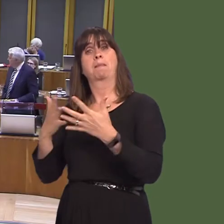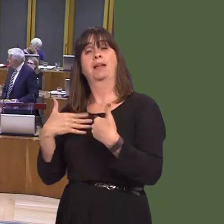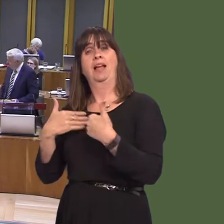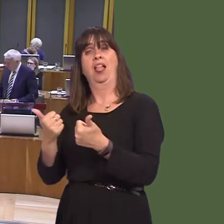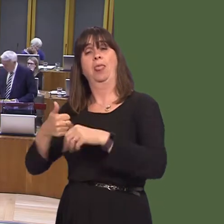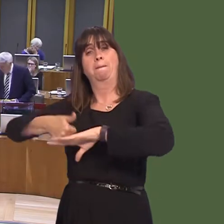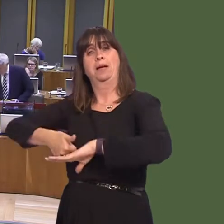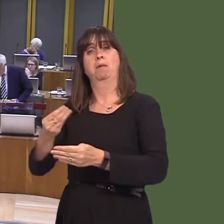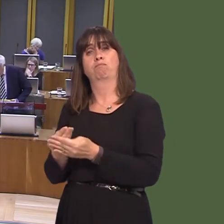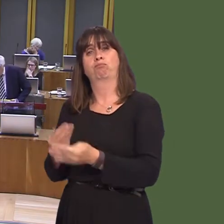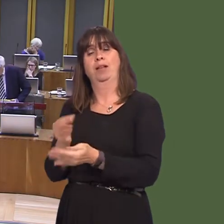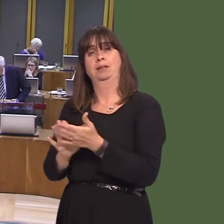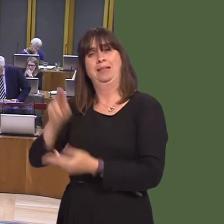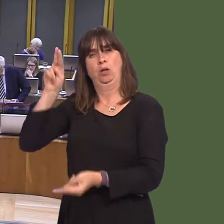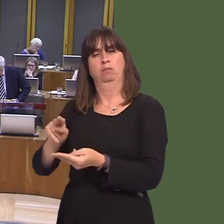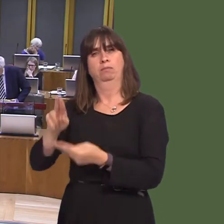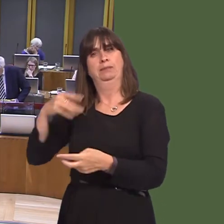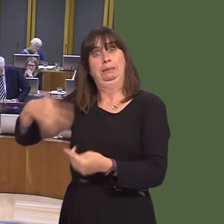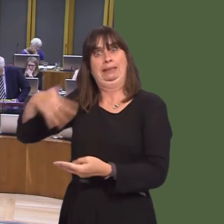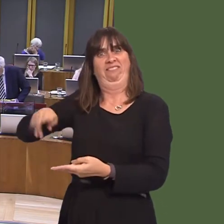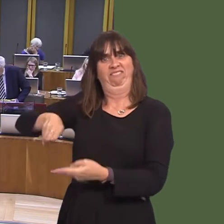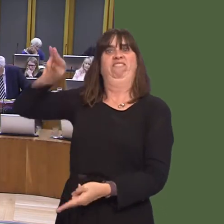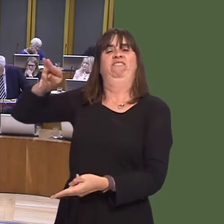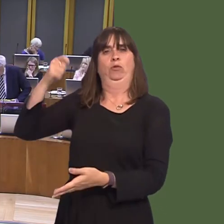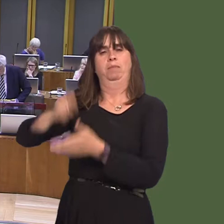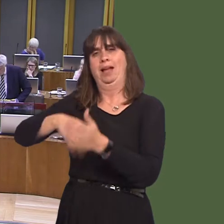Jayne Bryant AM: Thank you, First Minister. Last week, Gwent Police announced the introduction